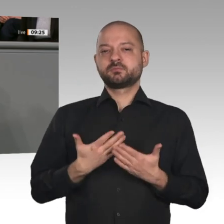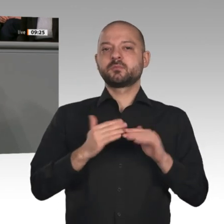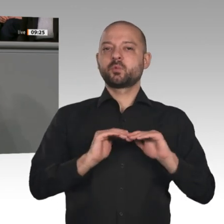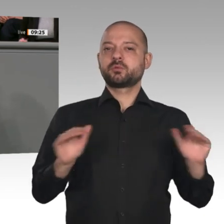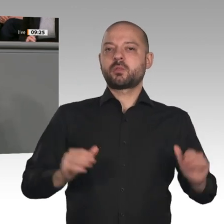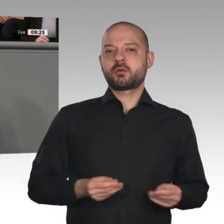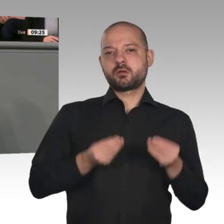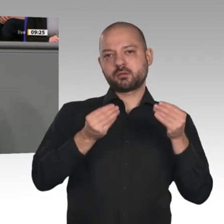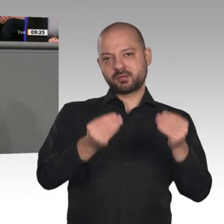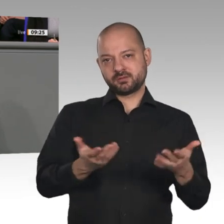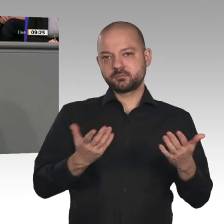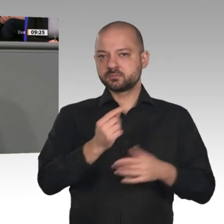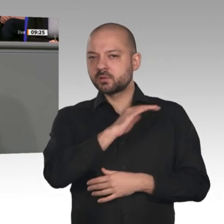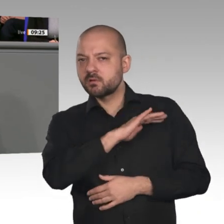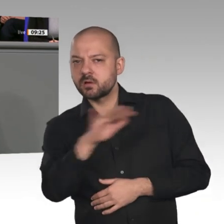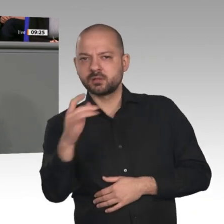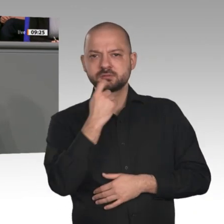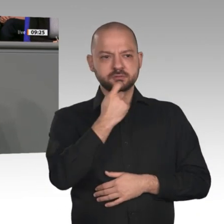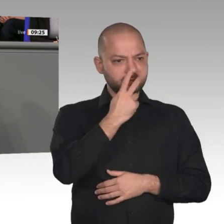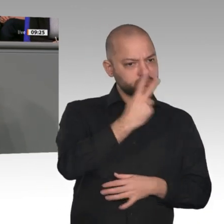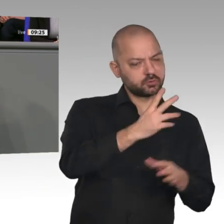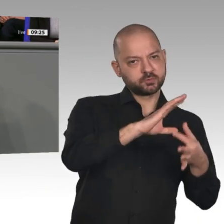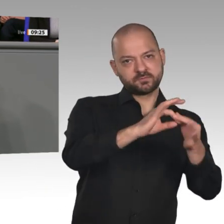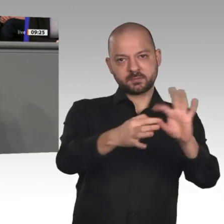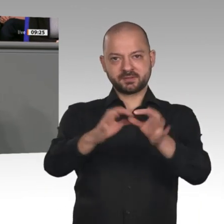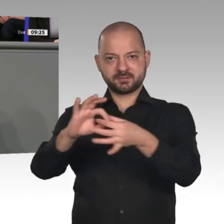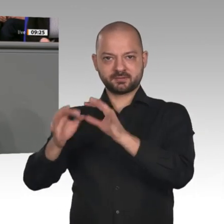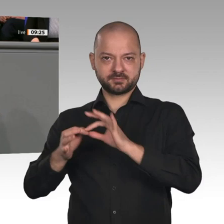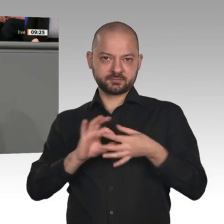auch, dass wir uns nicht zurücklehnen können. Wir brauchen weiter einen aktiven, gestaltenden